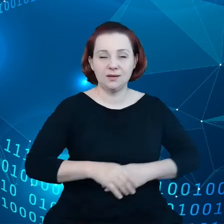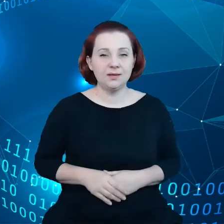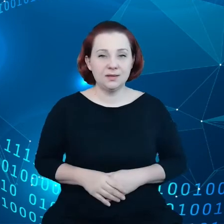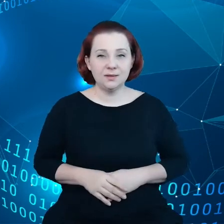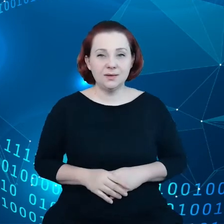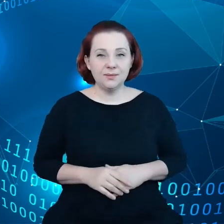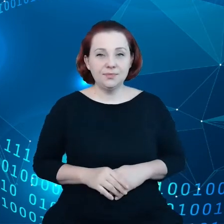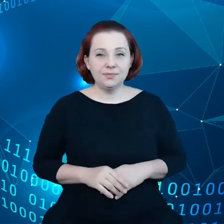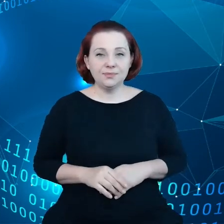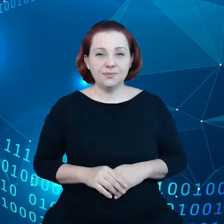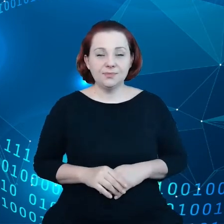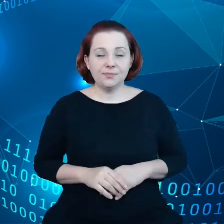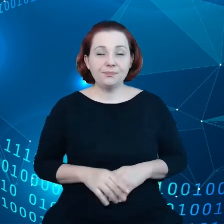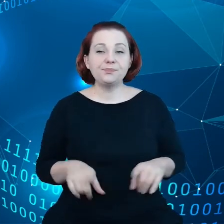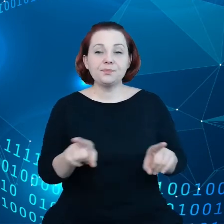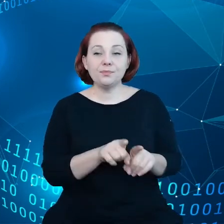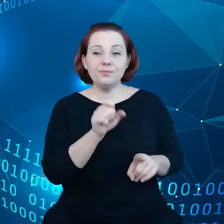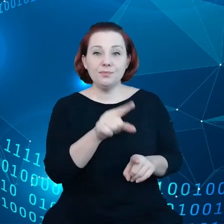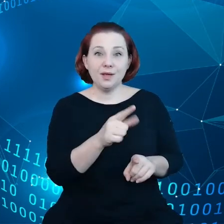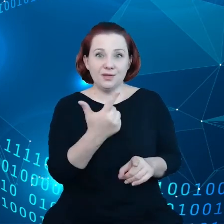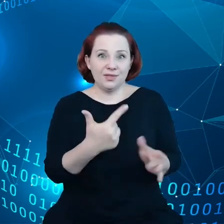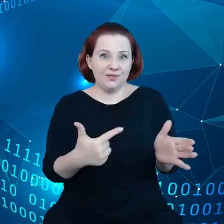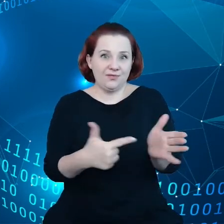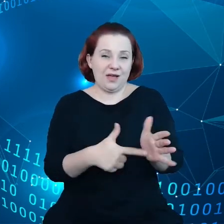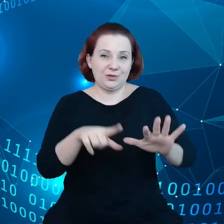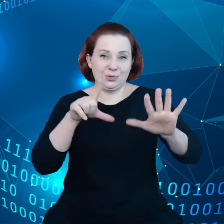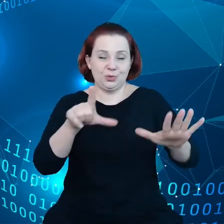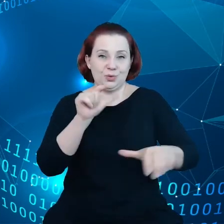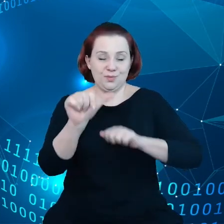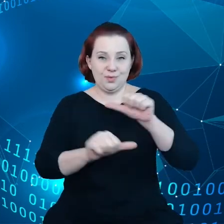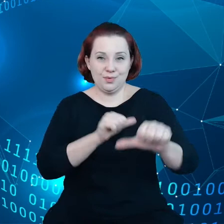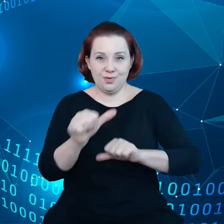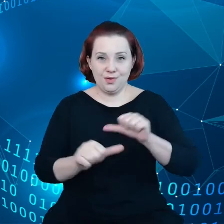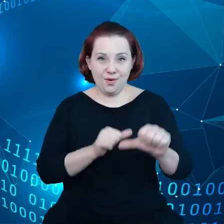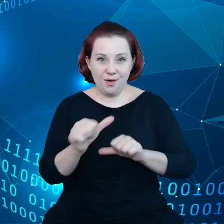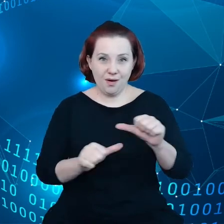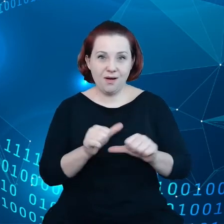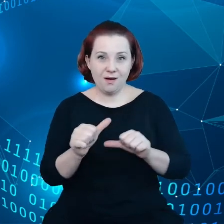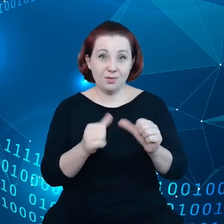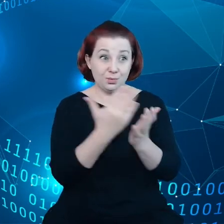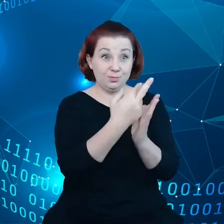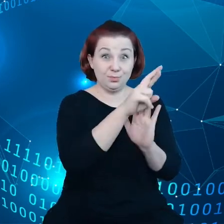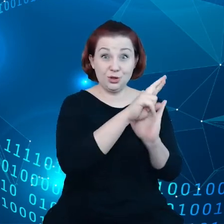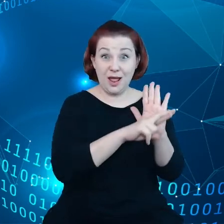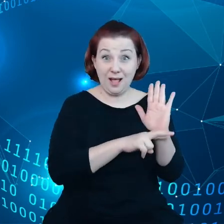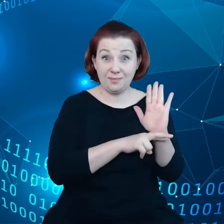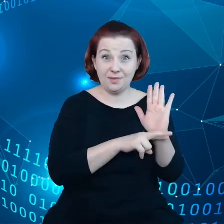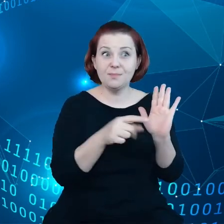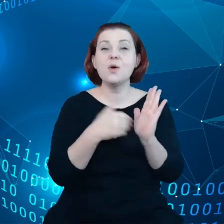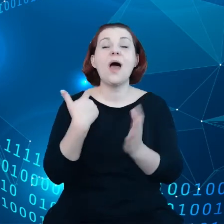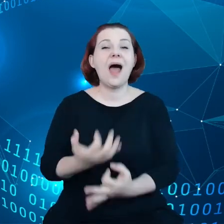I mamy już od 2007 r. przepisy, które zostały zaktualizowane w 2018 r.,